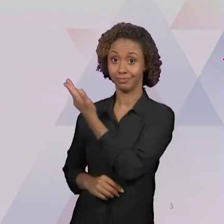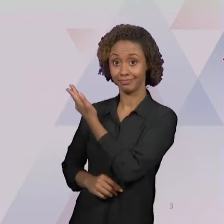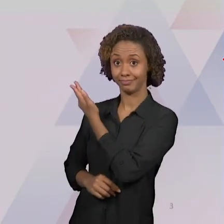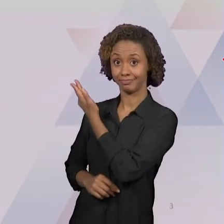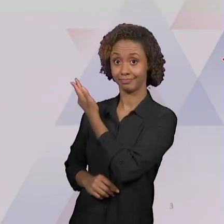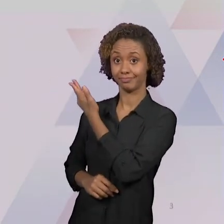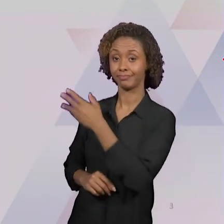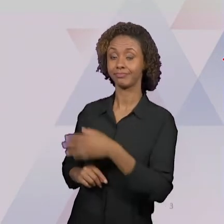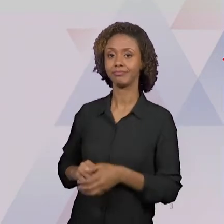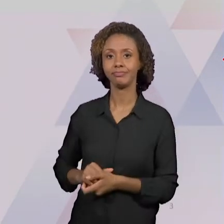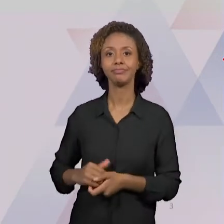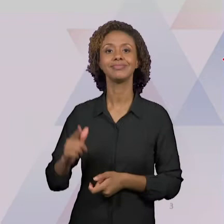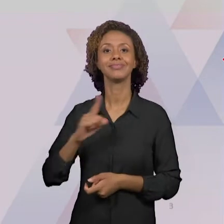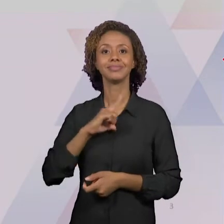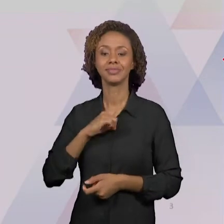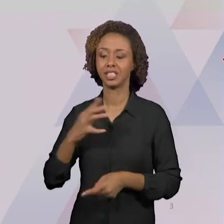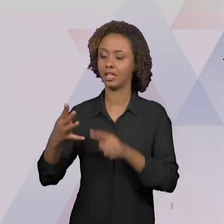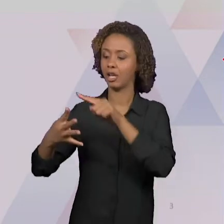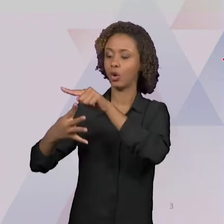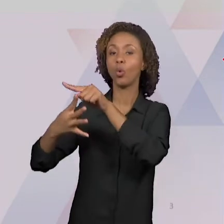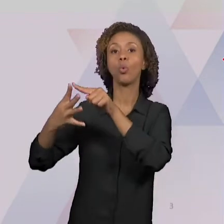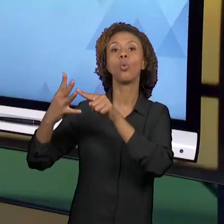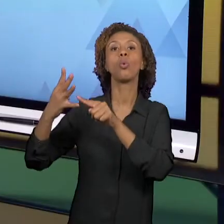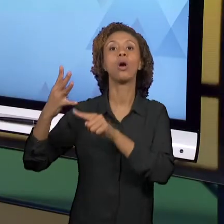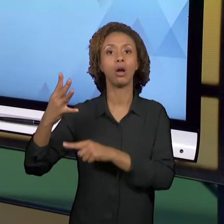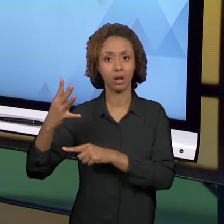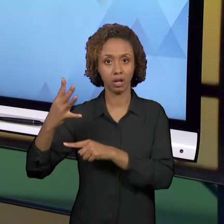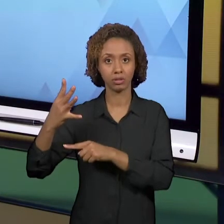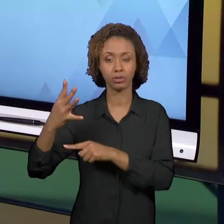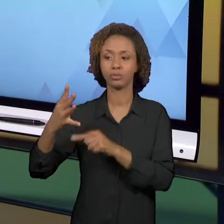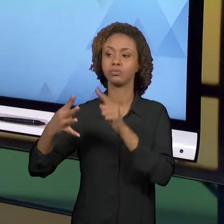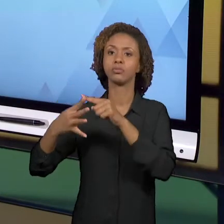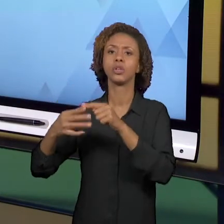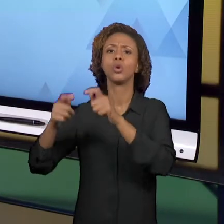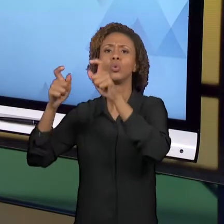RELACIONADAS AO ESPAÇO: LUGAR, PAISAGEM, REGIÃO E